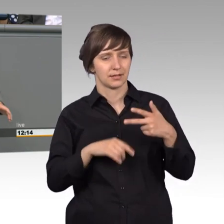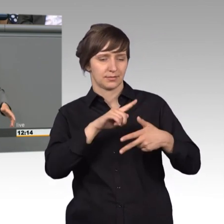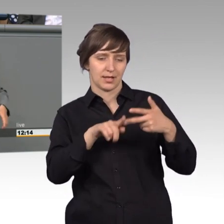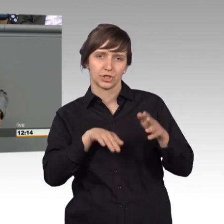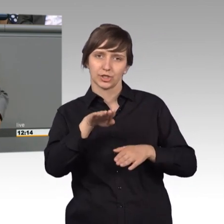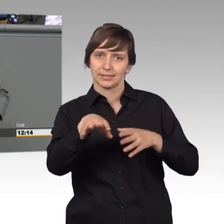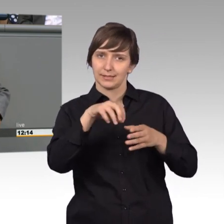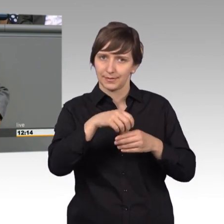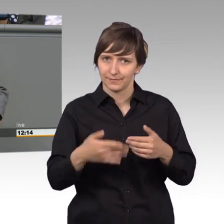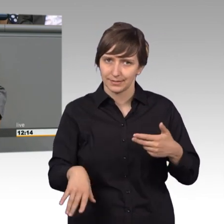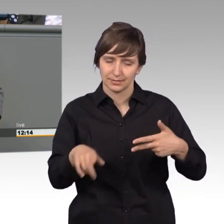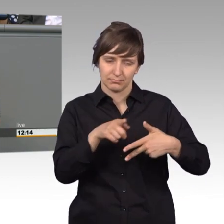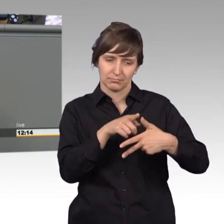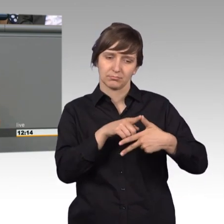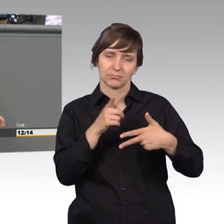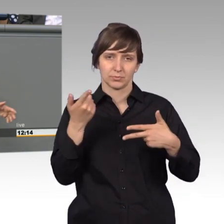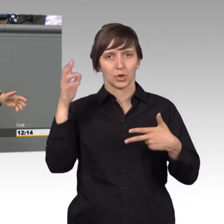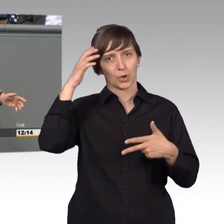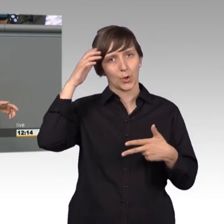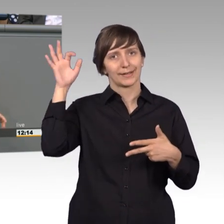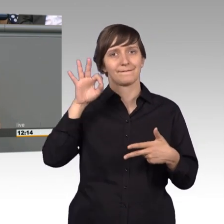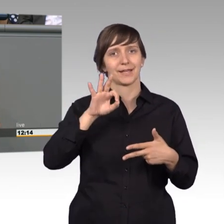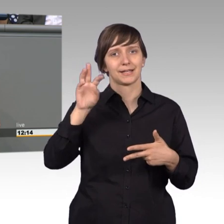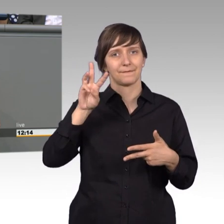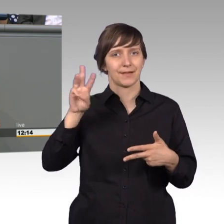Erster Schritt, König Friedrich Wilhelm I von Preußen, der sog. Soldatenkönig,